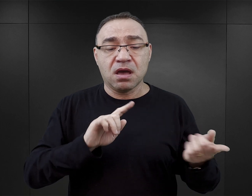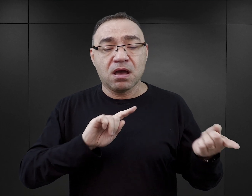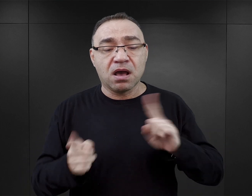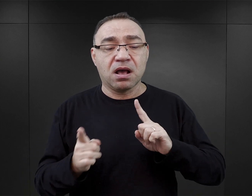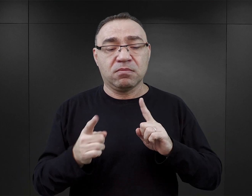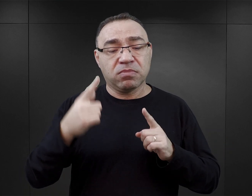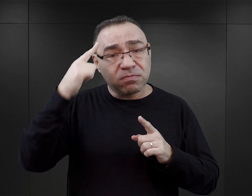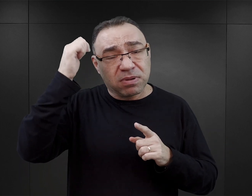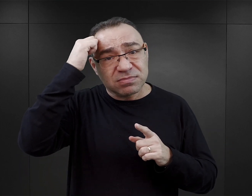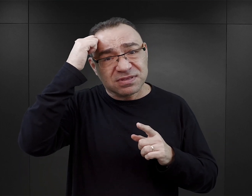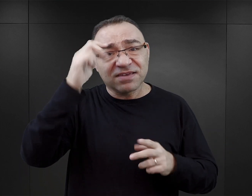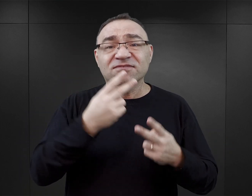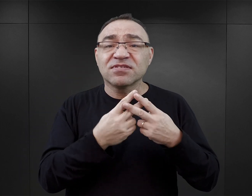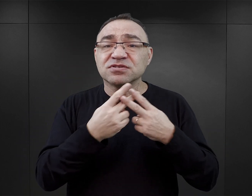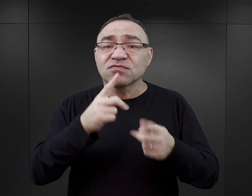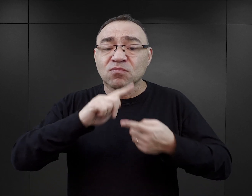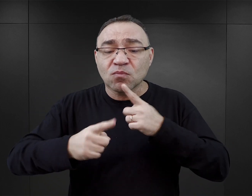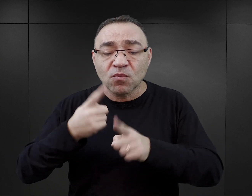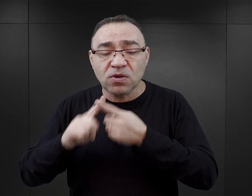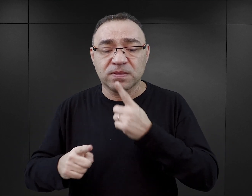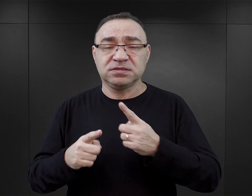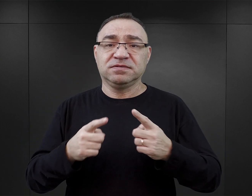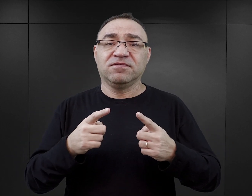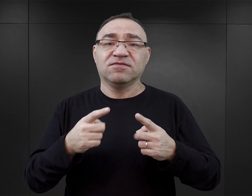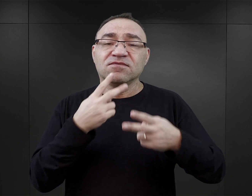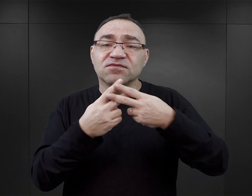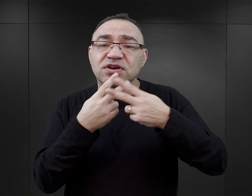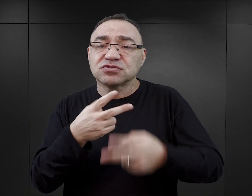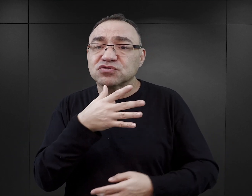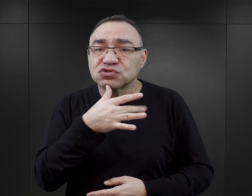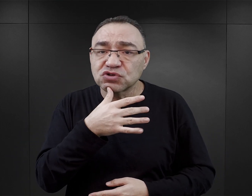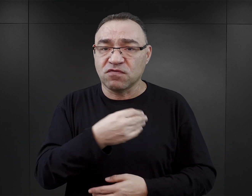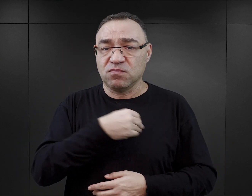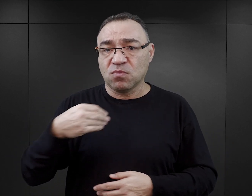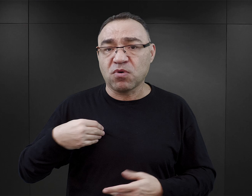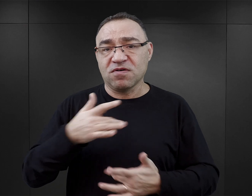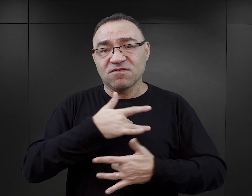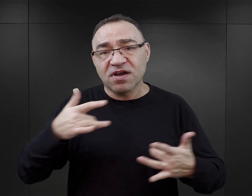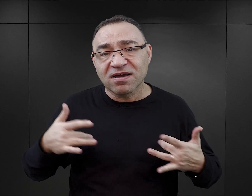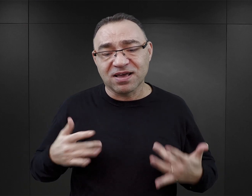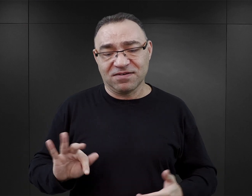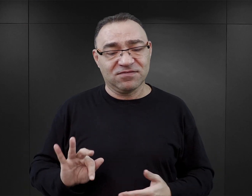Są pamiętniki więźniów politycznych, są pamiętniki więźniów żydowskich, polskich, węgierskich, francuskich.